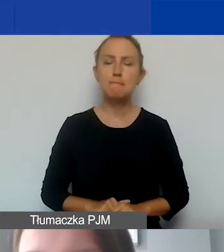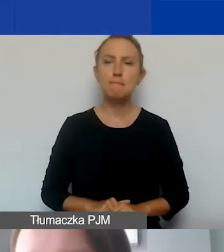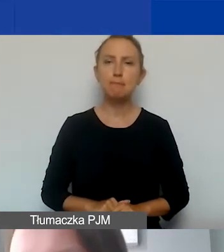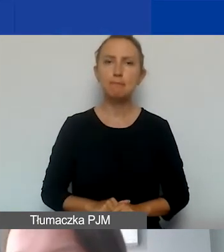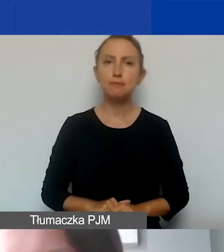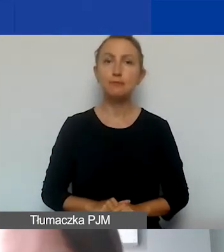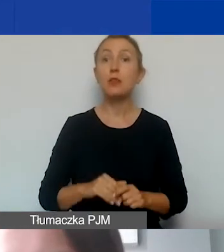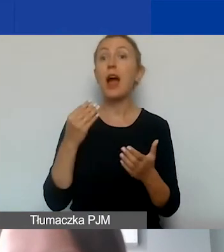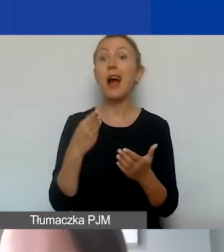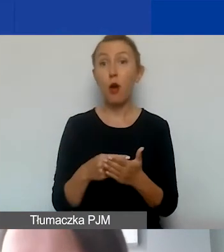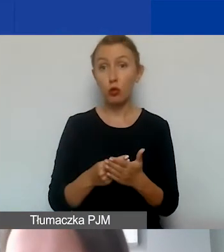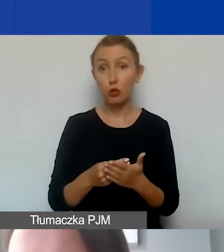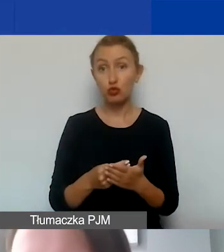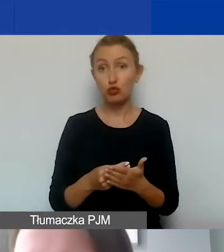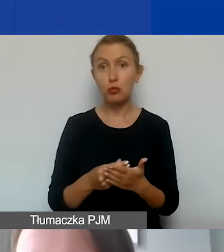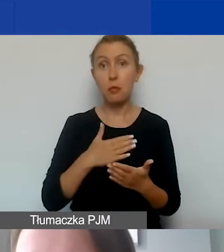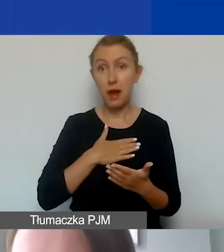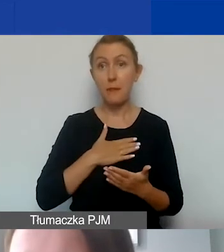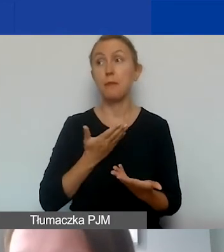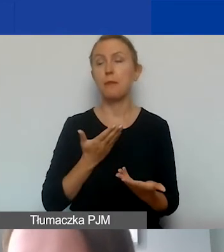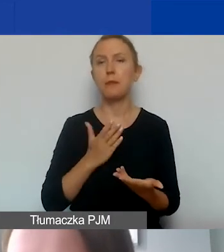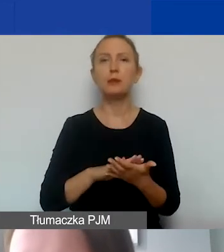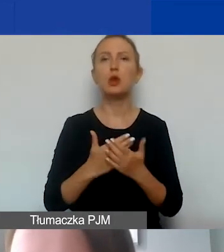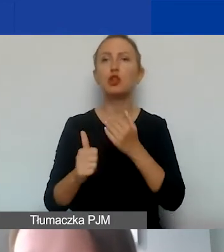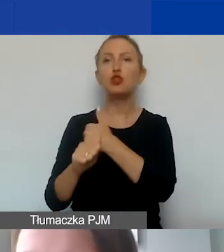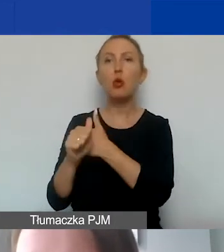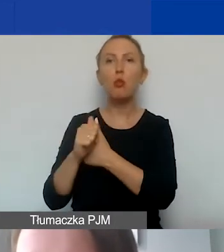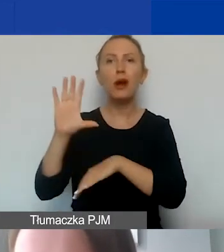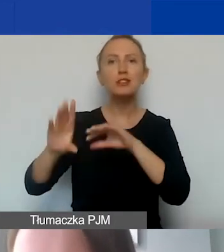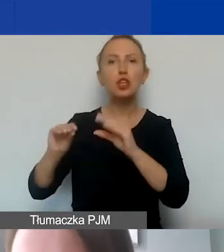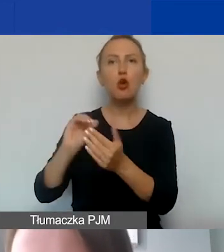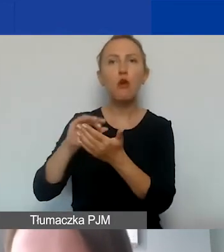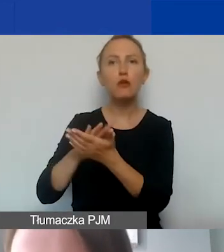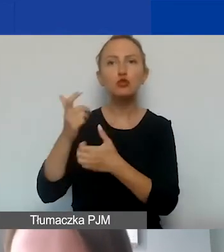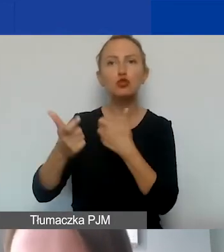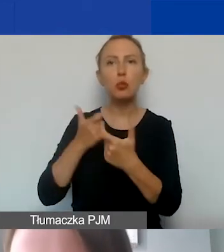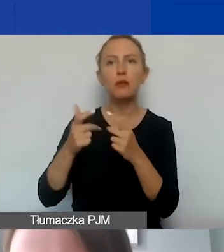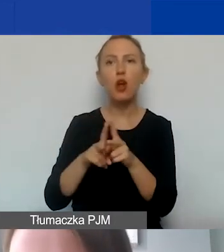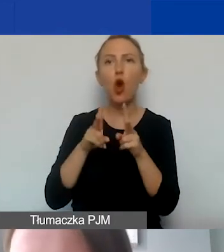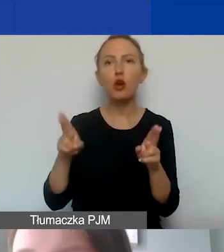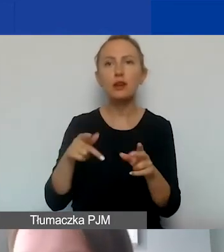Koszt poniesiony jest wtedy, kiedy dokument księgowy został wystawiony w okresie realizacji projektu,